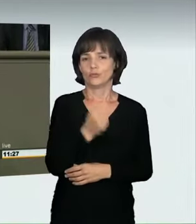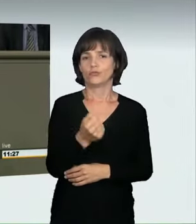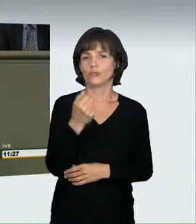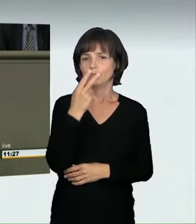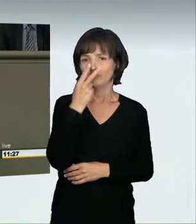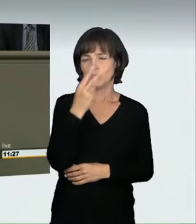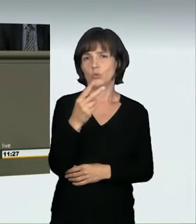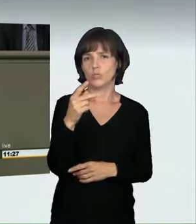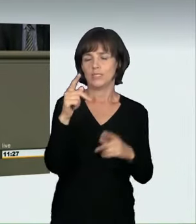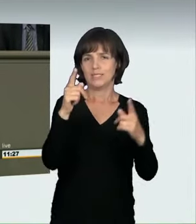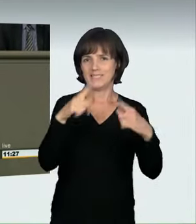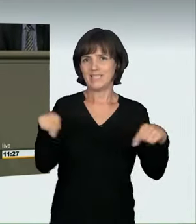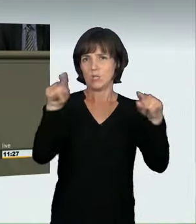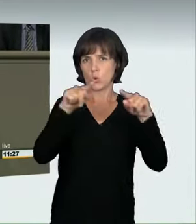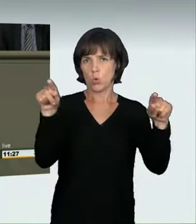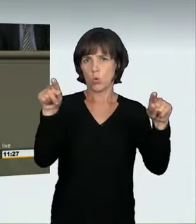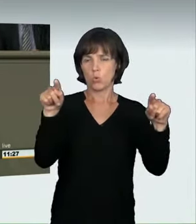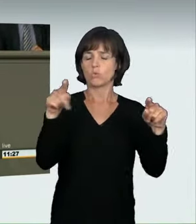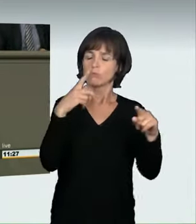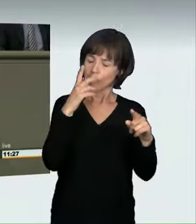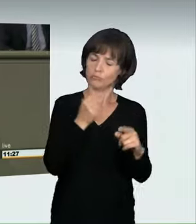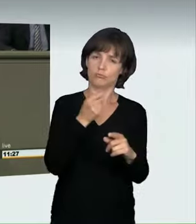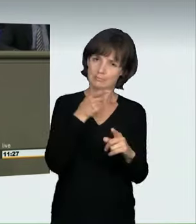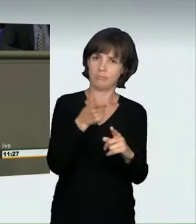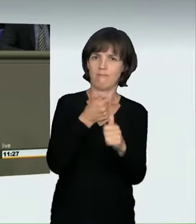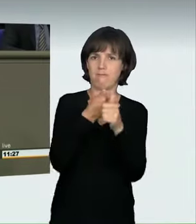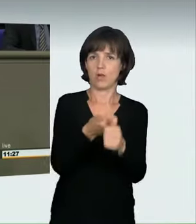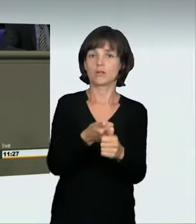Niemand mehr soll auf deutschen Straßen bei Verkehrsunfällen zu Tode kommen.